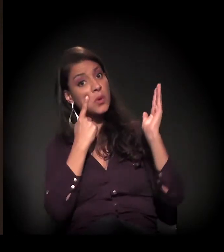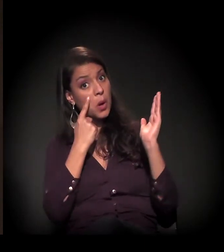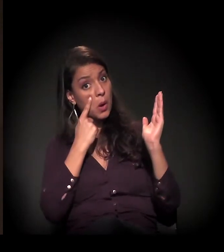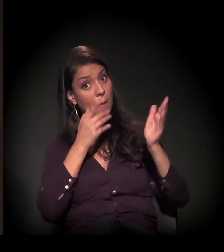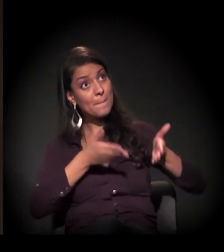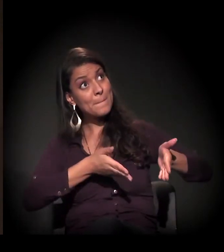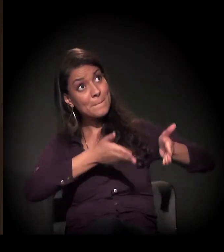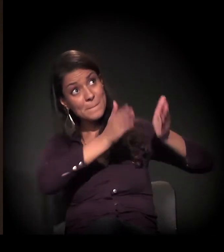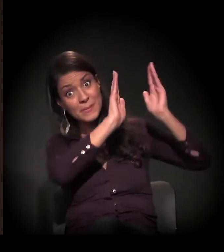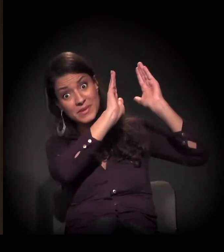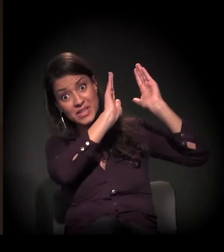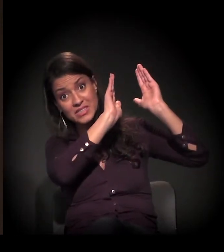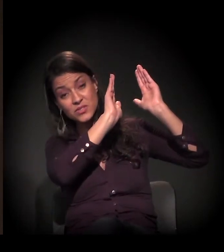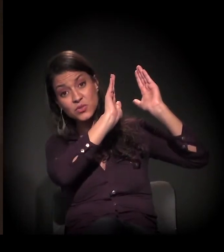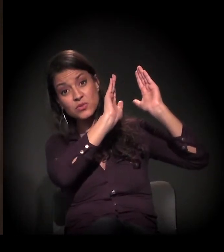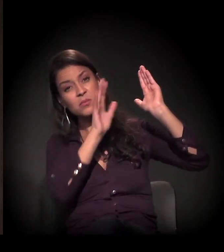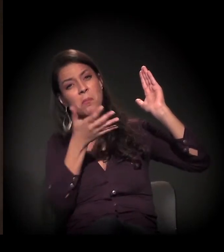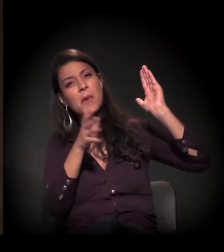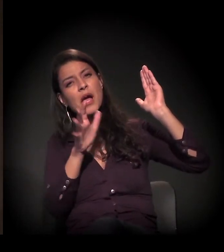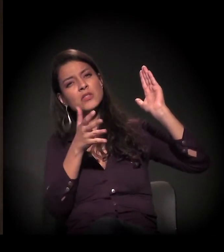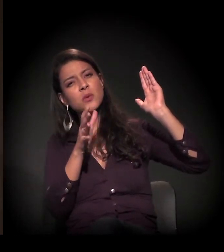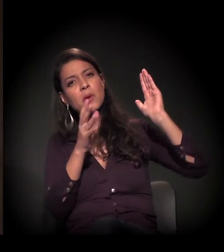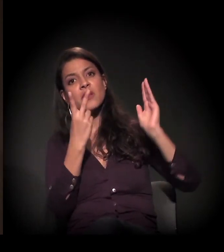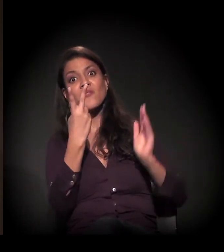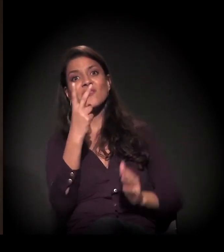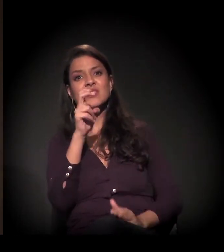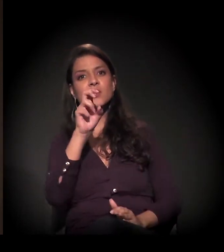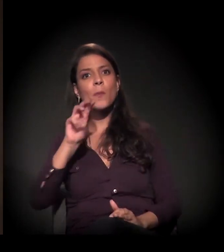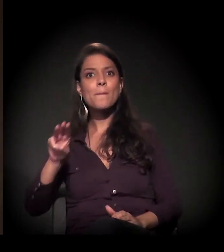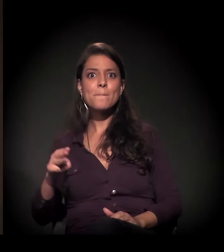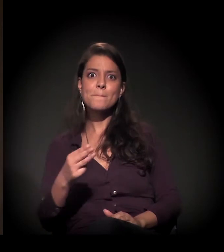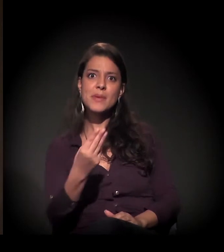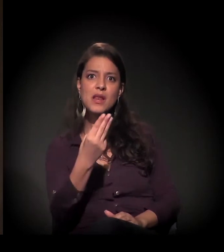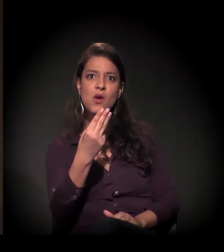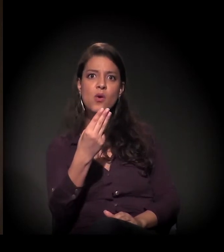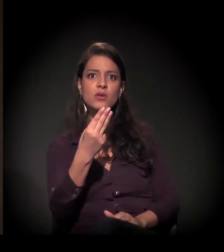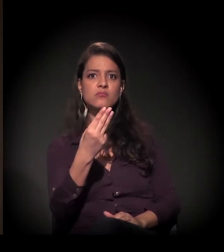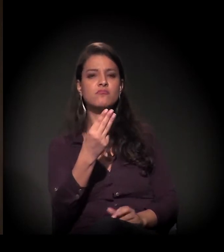para você ter uma ideia, chega hoje a quase 25 milhões de reais.